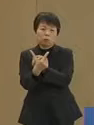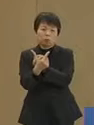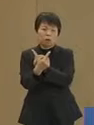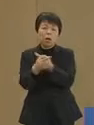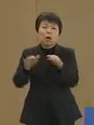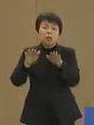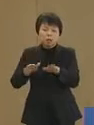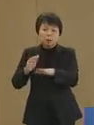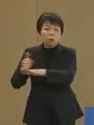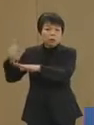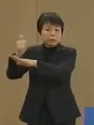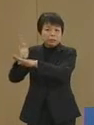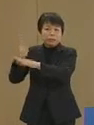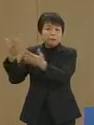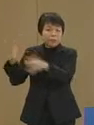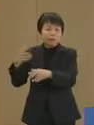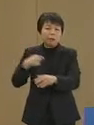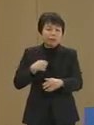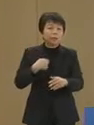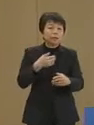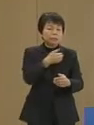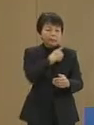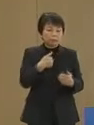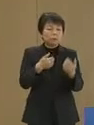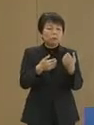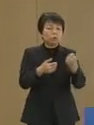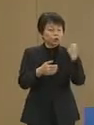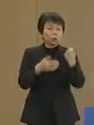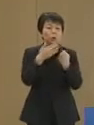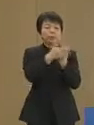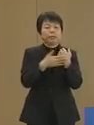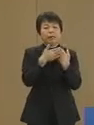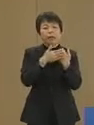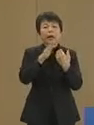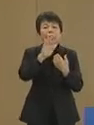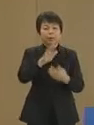現職にはない私の強みであります